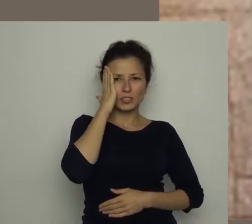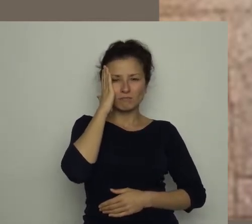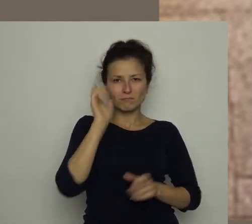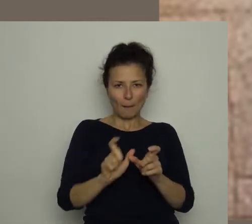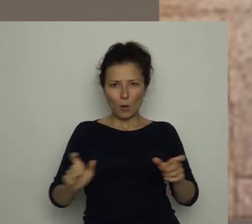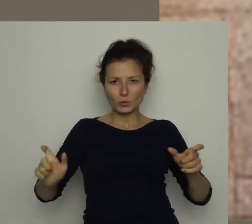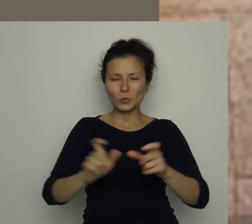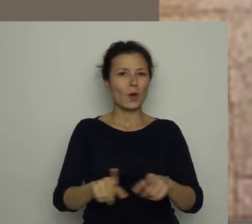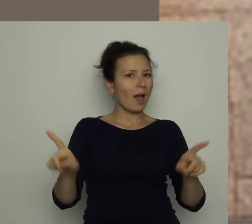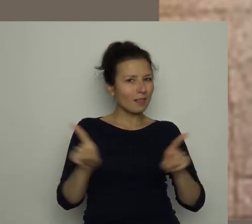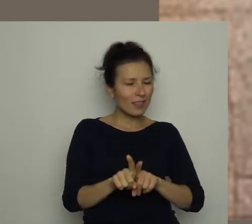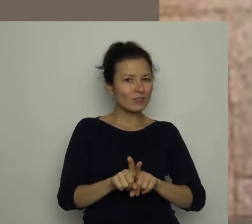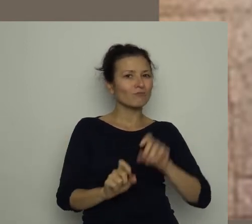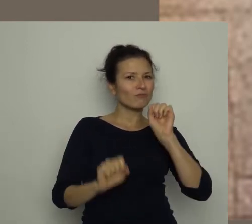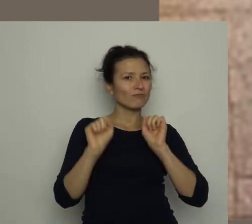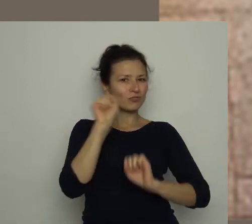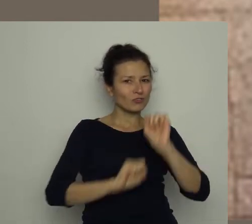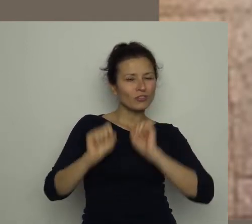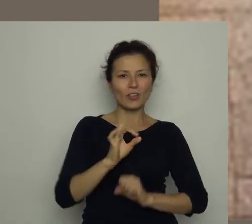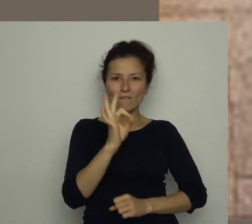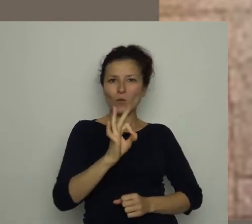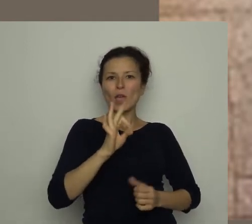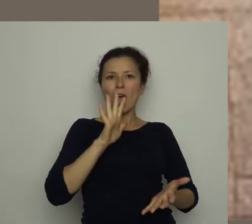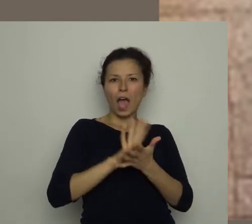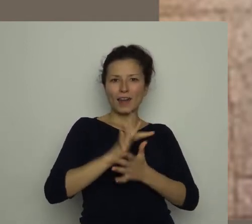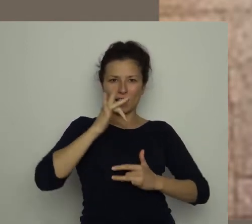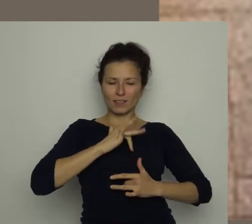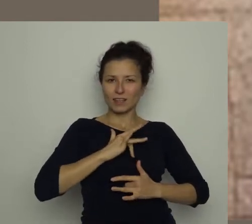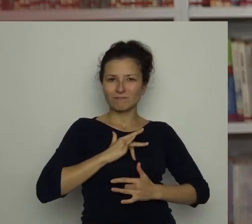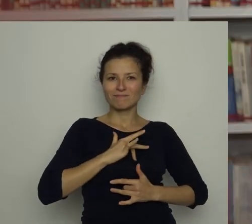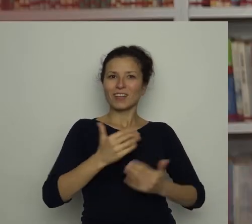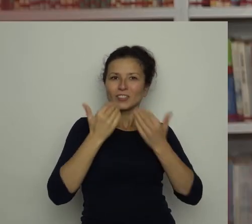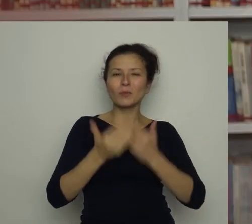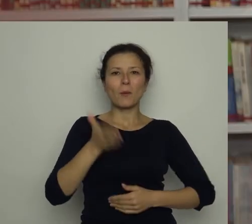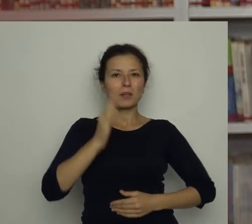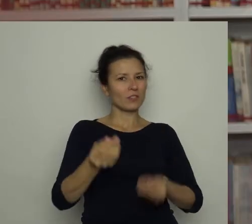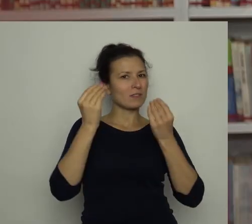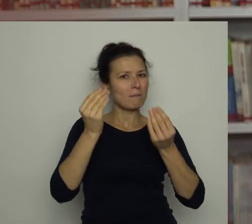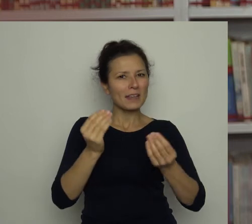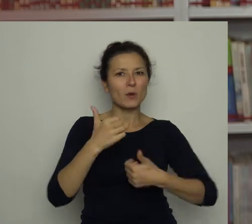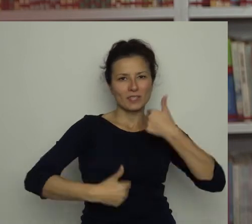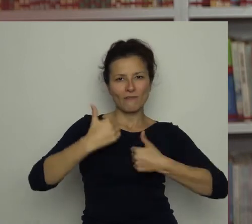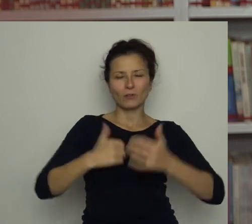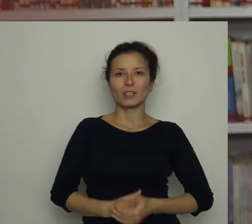ale też swój charakter, a będziecie wspaniałymi zawodnikami! Gdy tylko skończyłam czytać ten fragment,